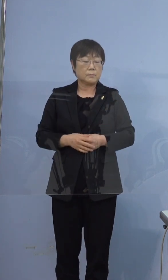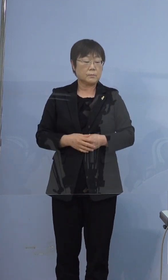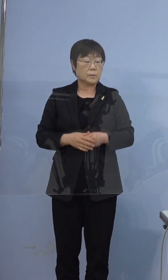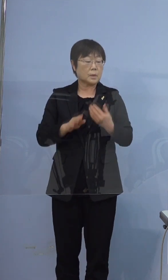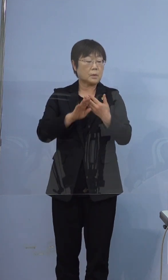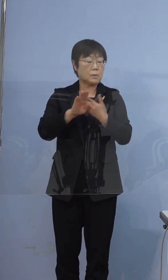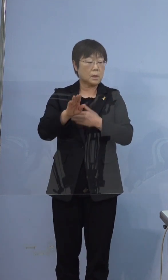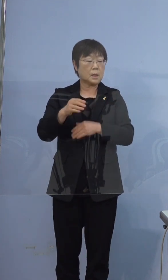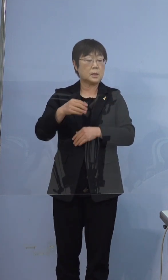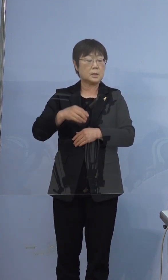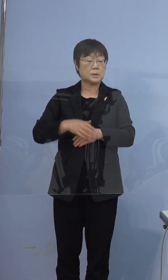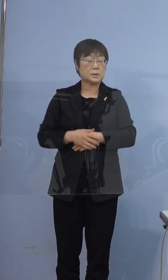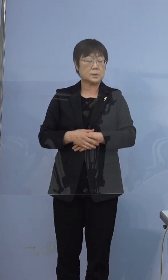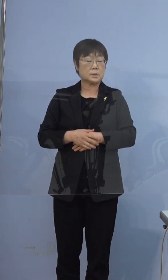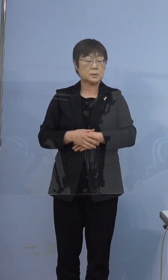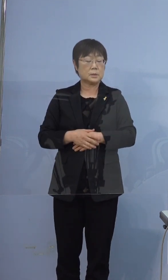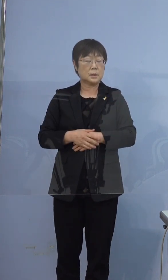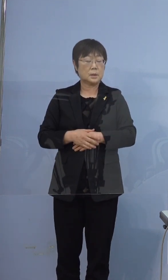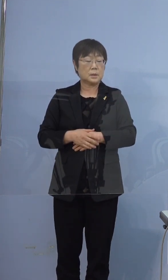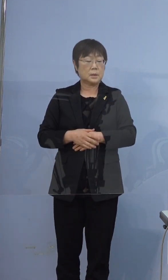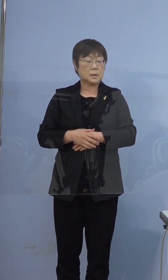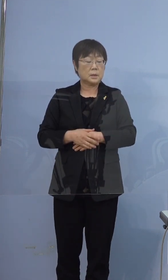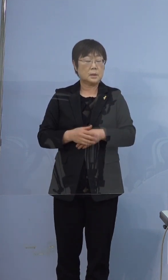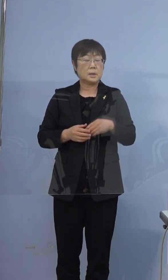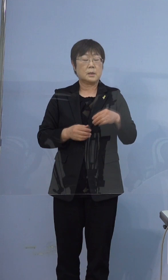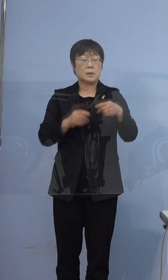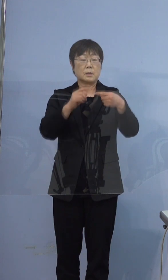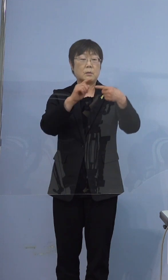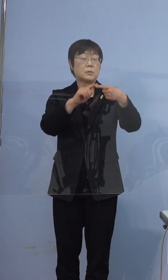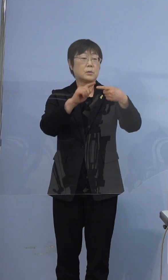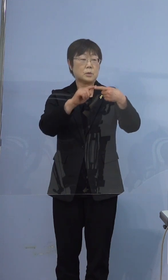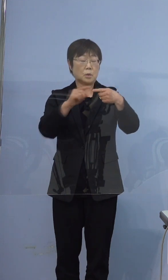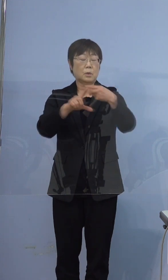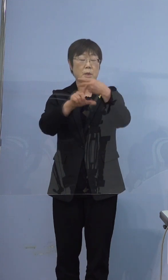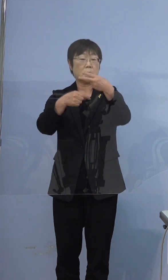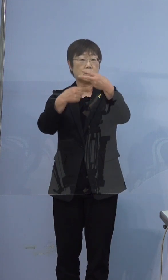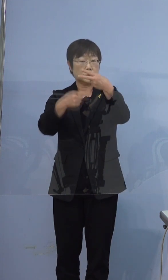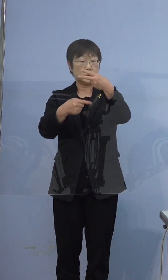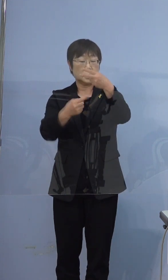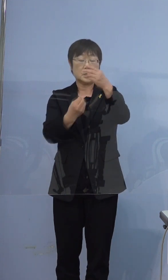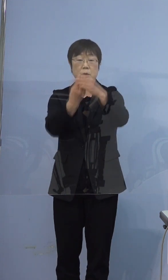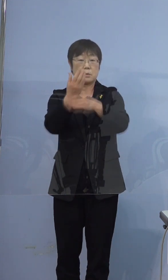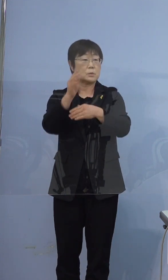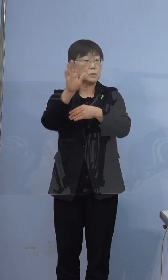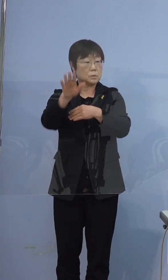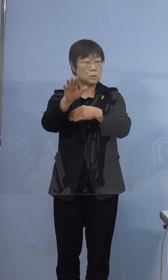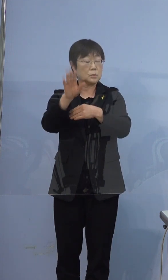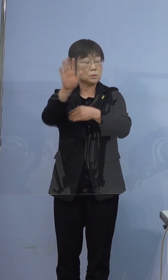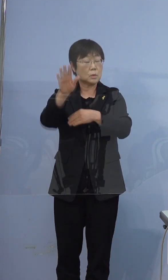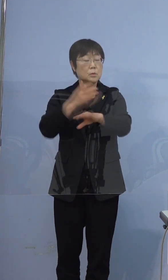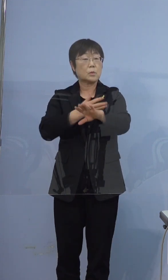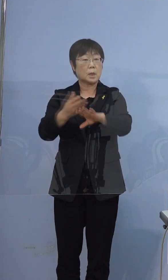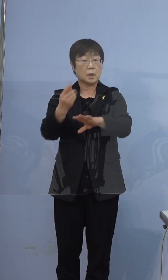396例目の方なんですけども 2月1日に症状が出てその後の経過を教えて下さい